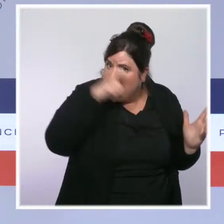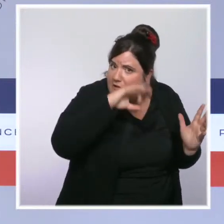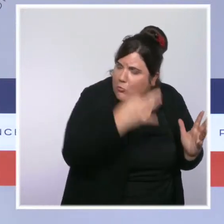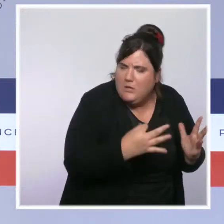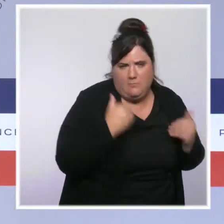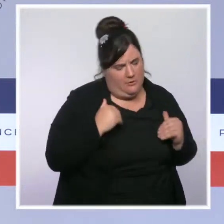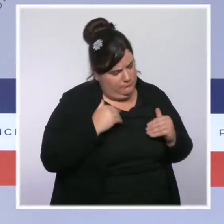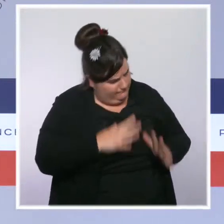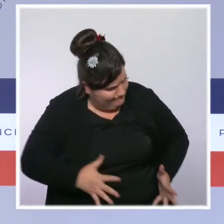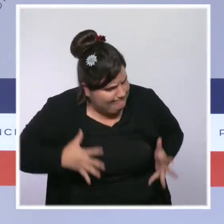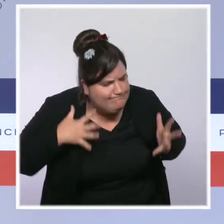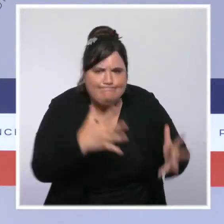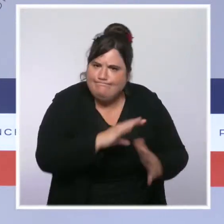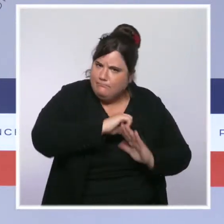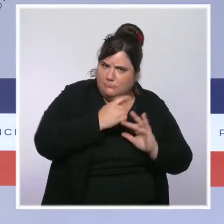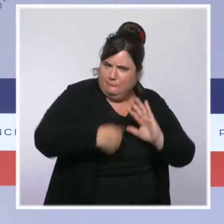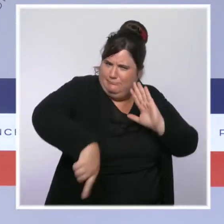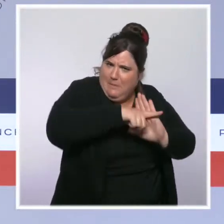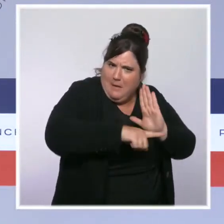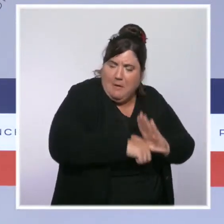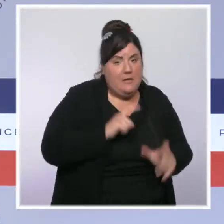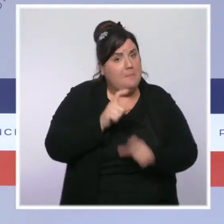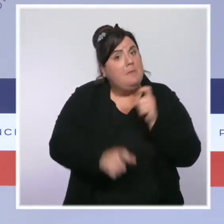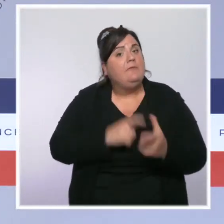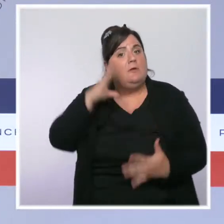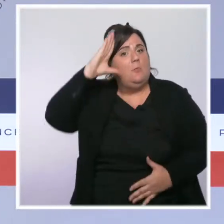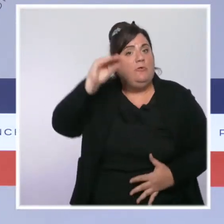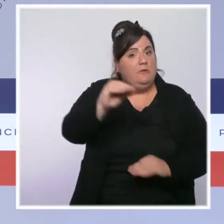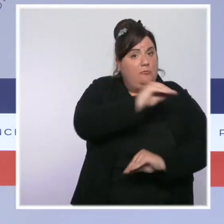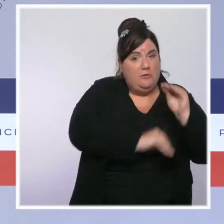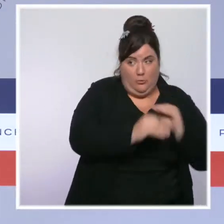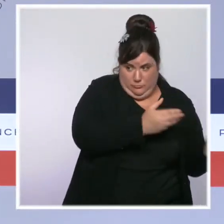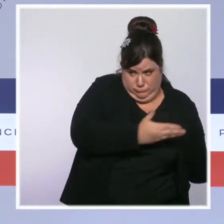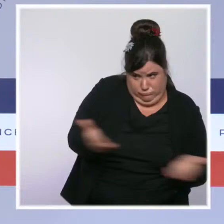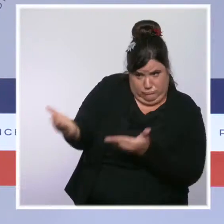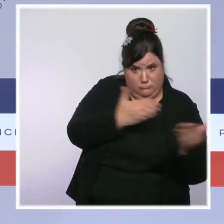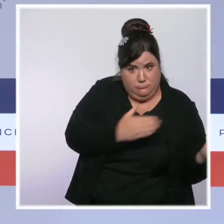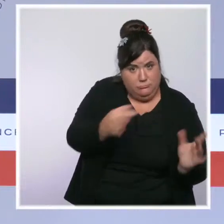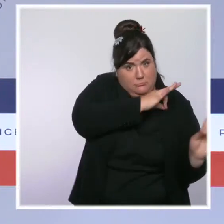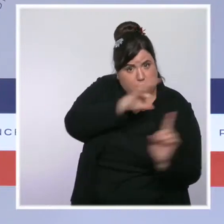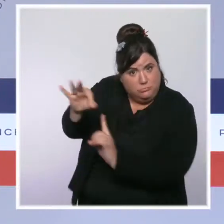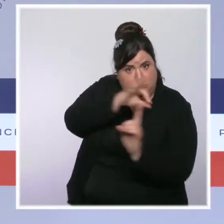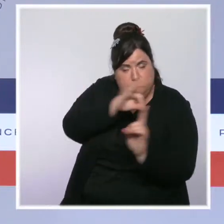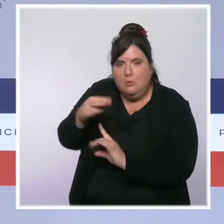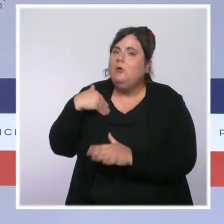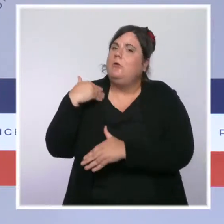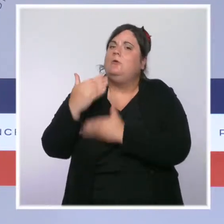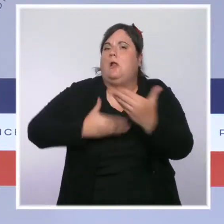que la mobilisation exceptionnelle de soignants en renfort qui ont été prises au cœur de l'été, sont en train de porter leurs fruits.